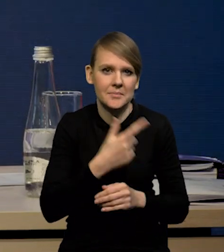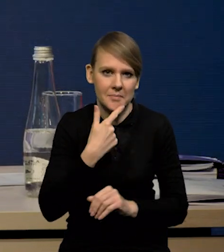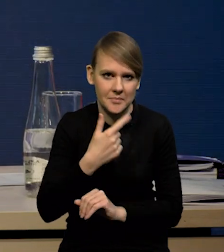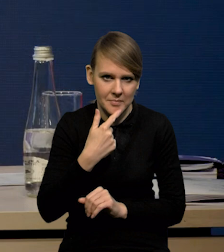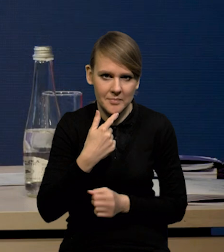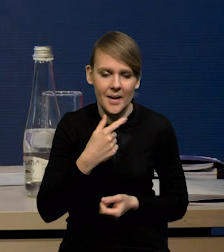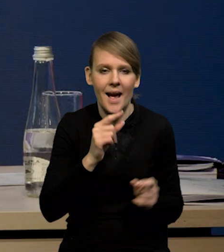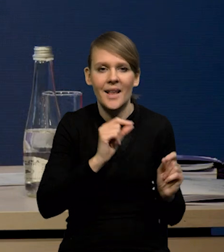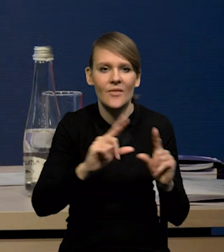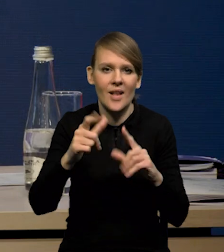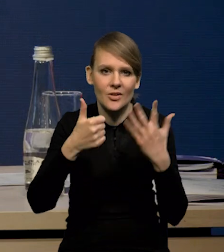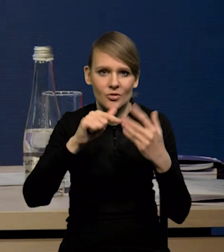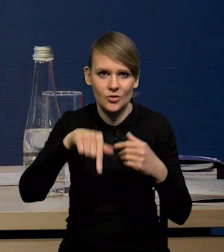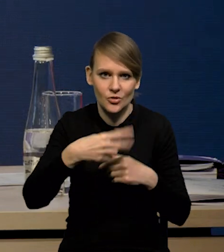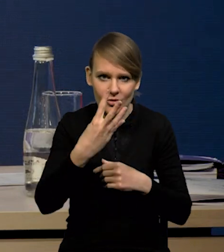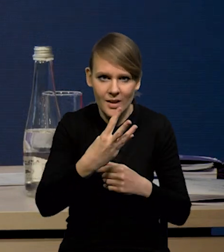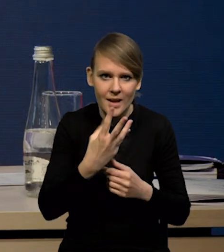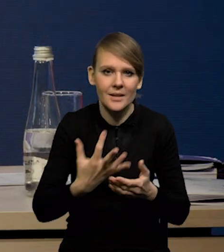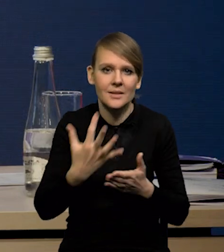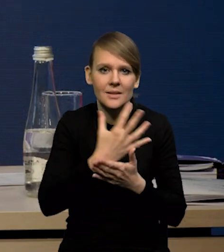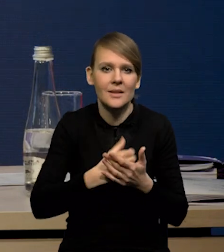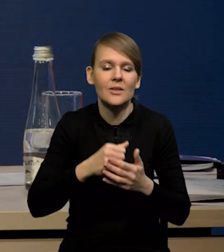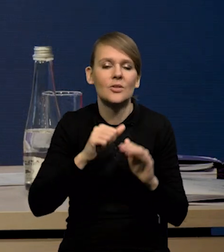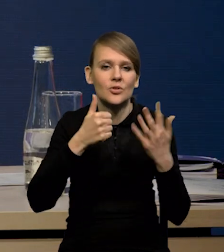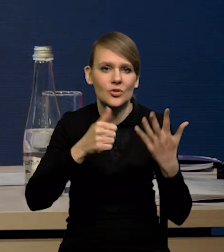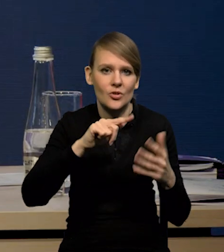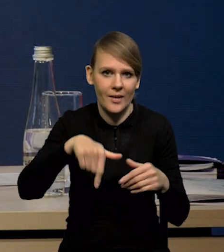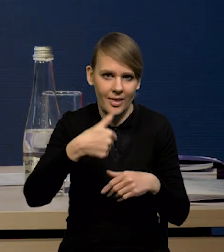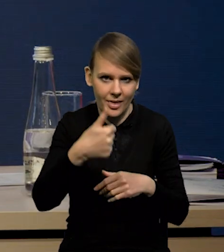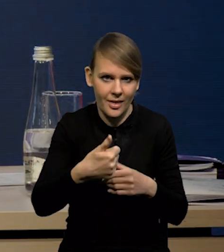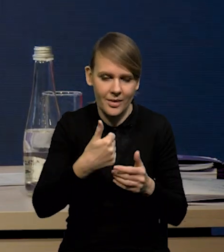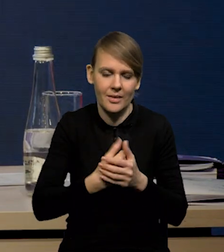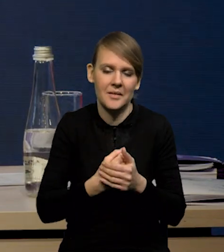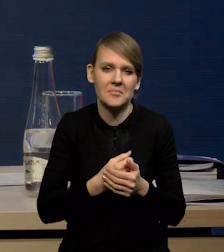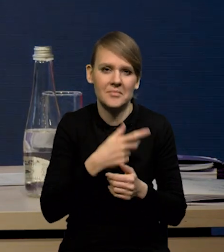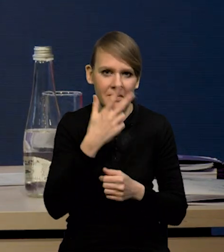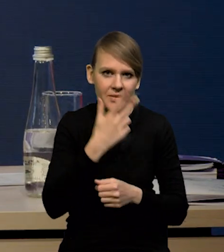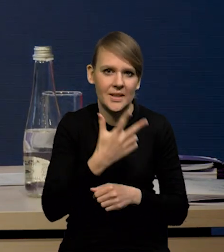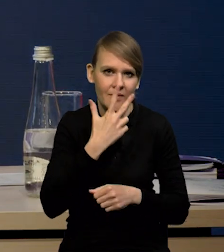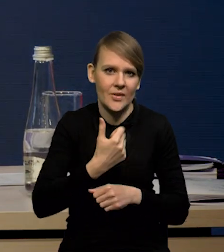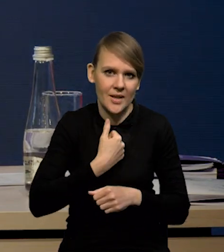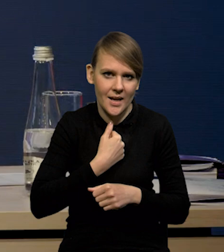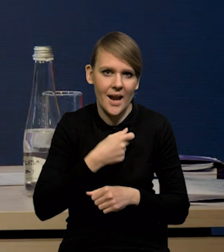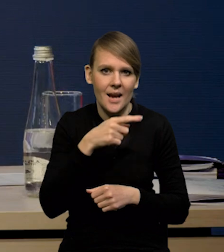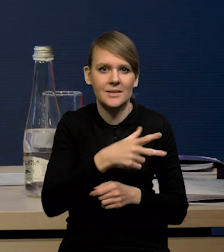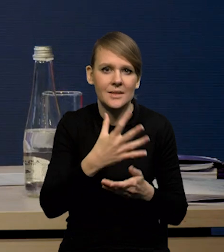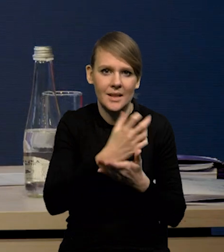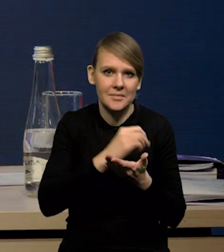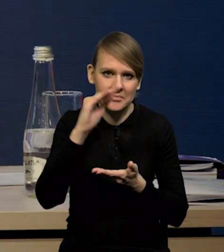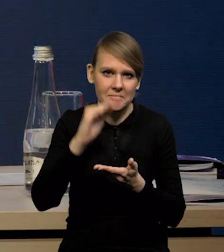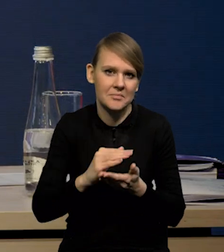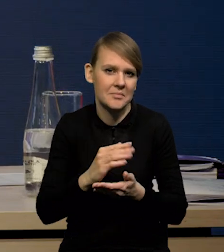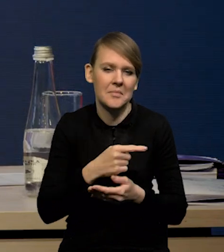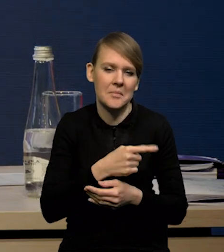przy inflacji 6,4 wynagrodzeniach 6,1. No to widać wyraźnie, że realne wynagrodzenia spadają, ale tylko o 0,3%,